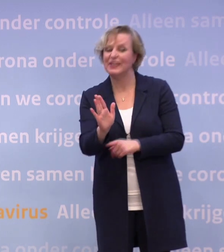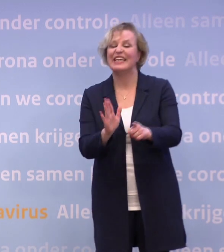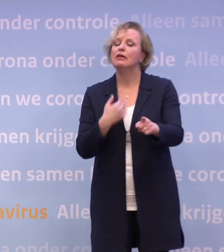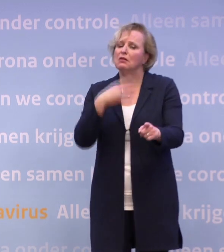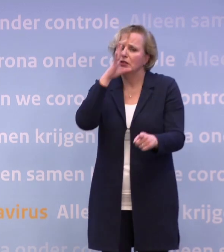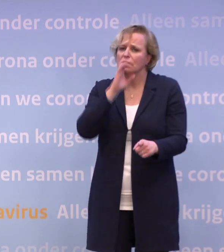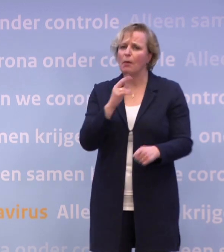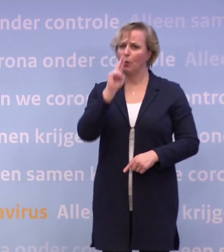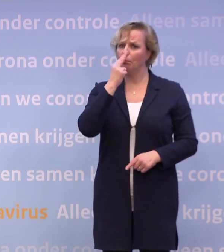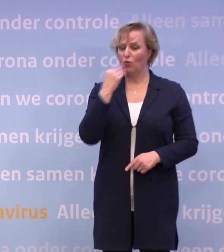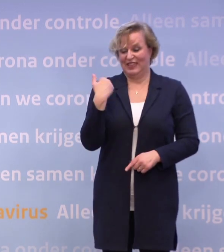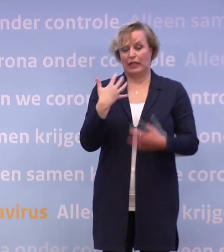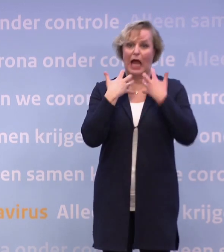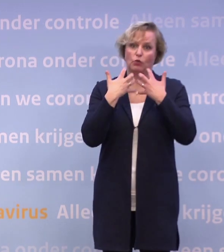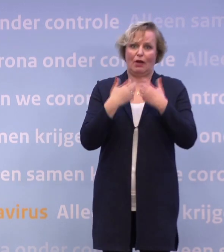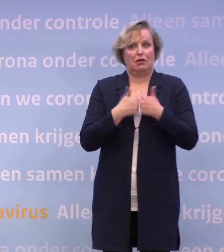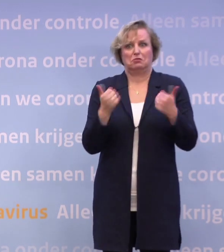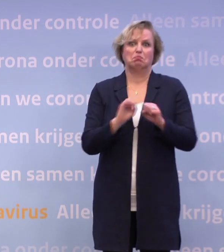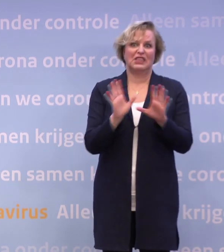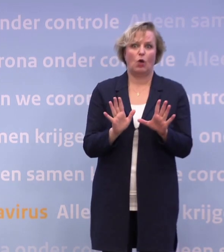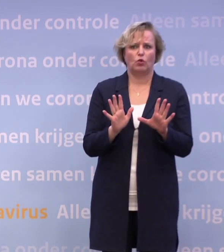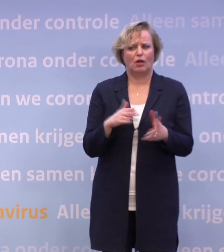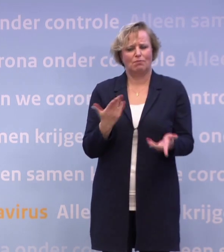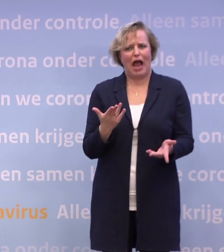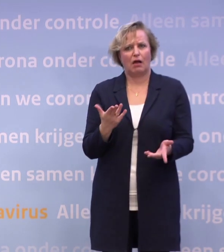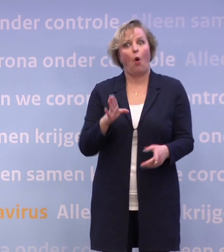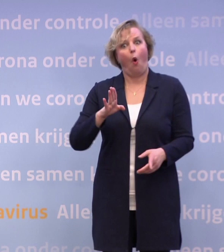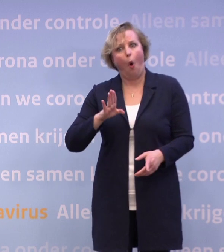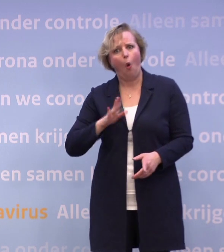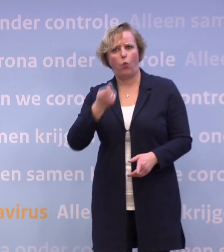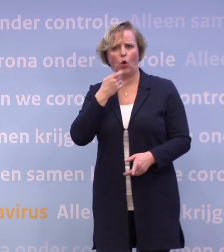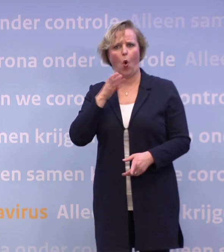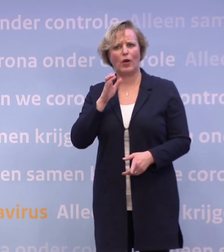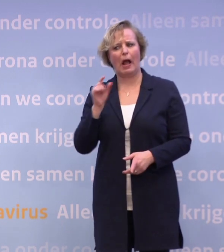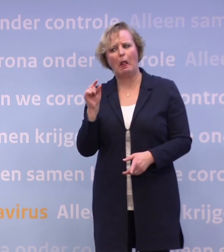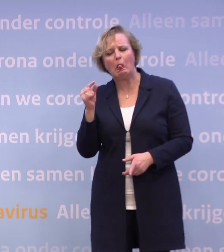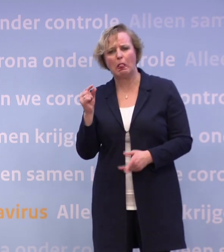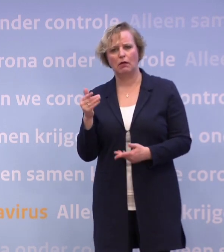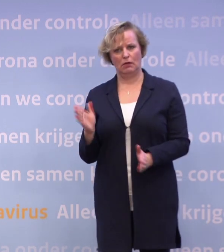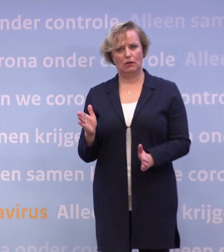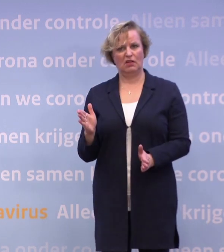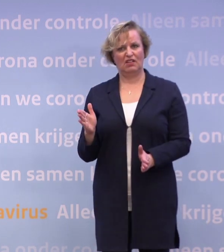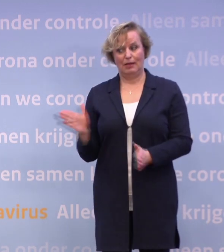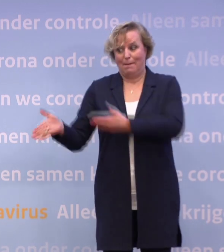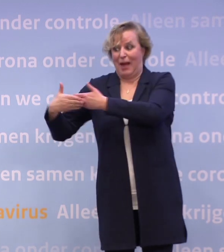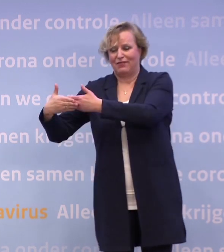Dat zijn proeven, u heeft het net uitgelegd. Maar is het dan niet logisch dat je de horeca wat lucht geeft? Het zou toch heel gek zijn als die dan dicht blijft?